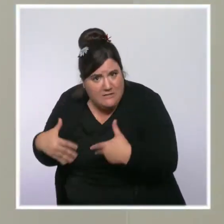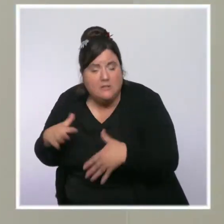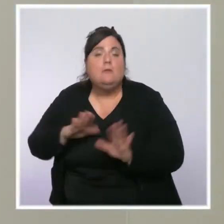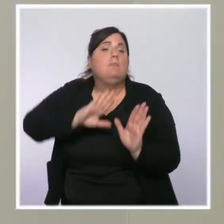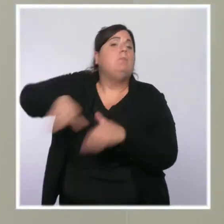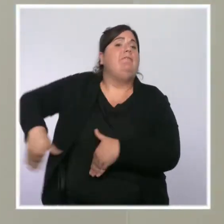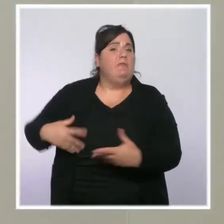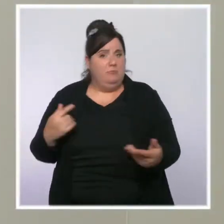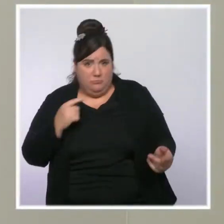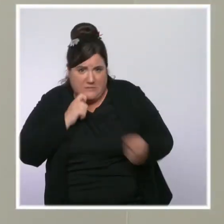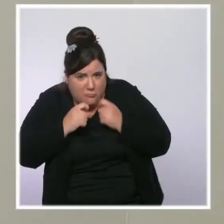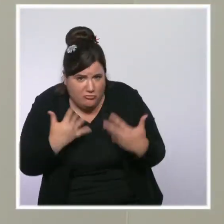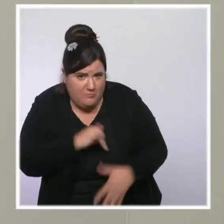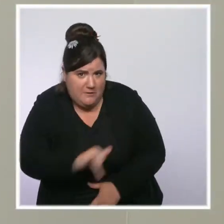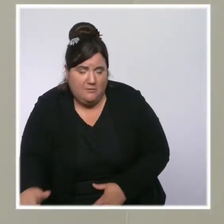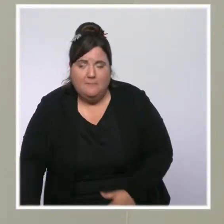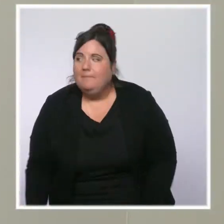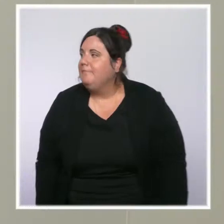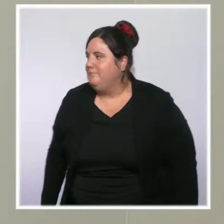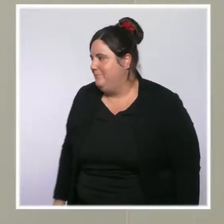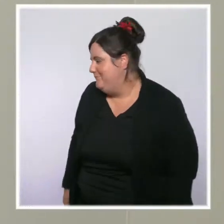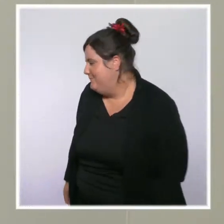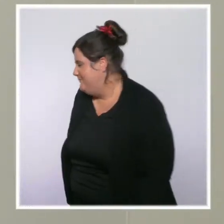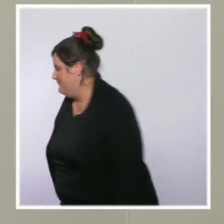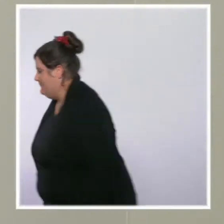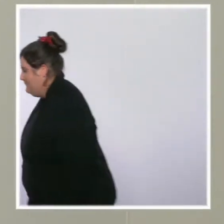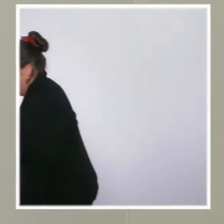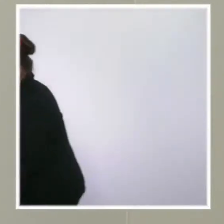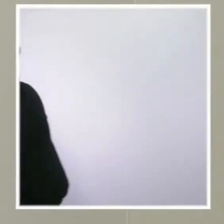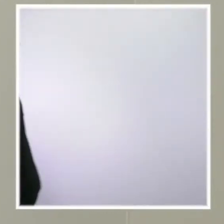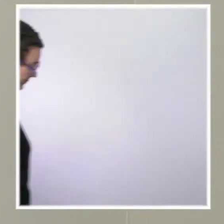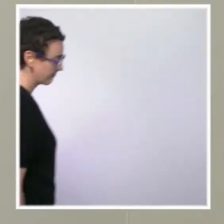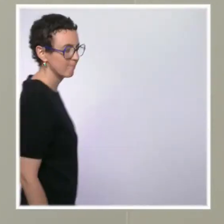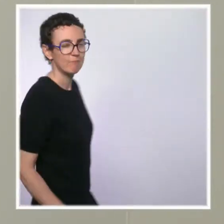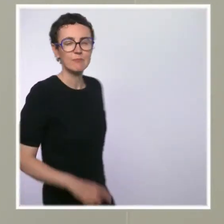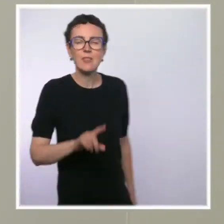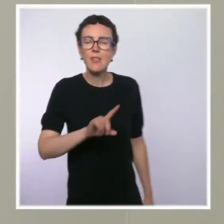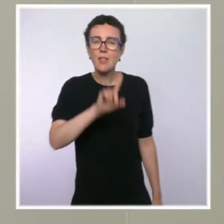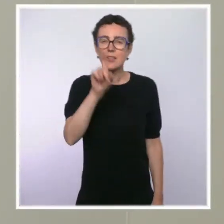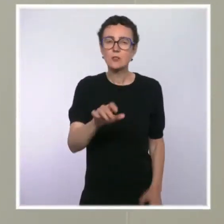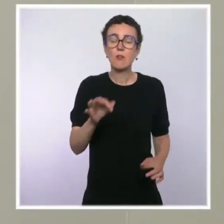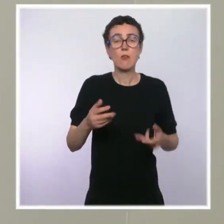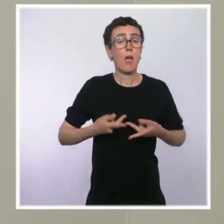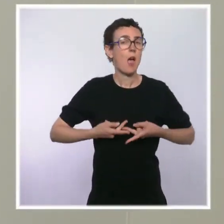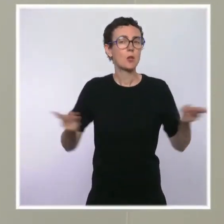Je reviens sur les annonces en matière de politique de sécurité. Vous nous dites : doublement à 10 ans.